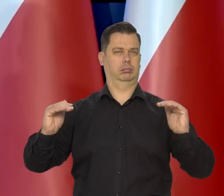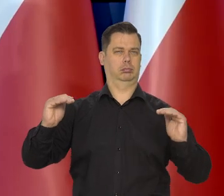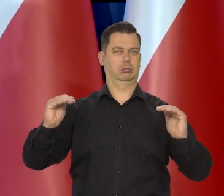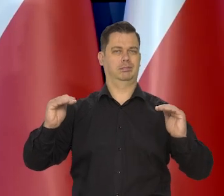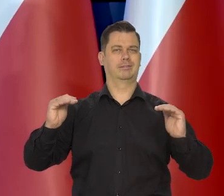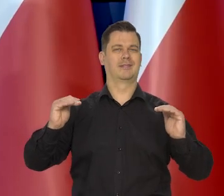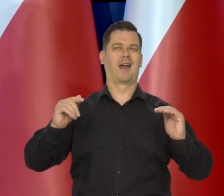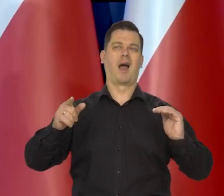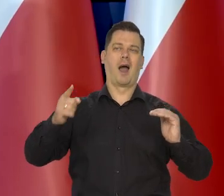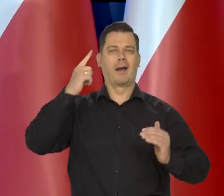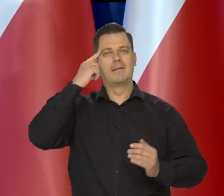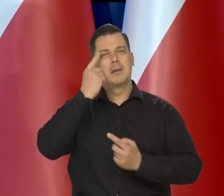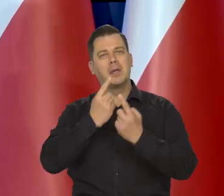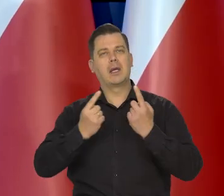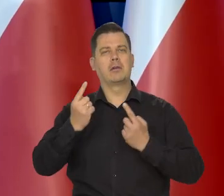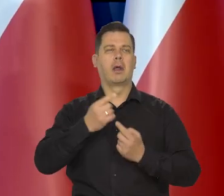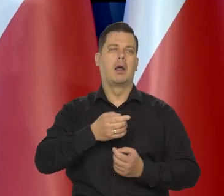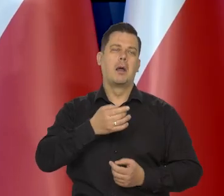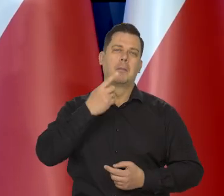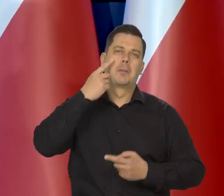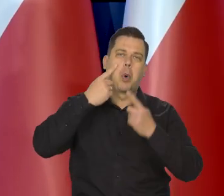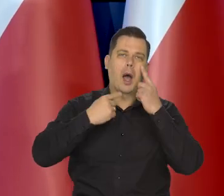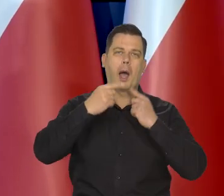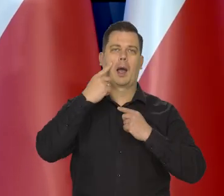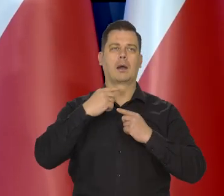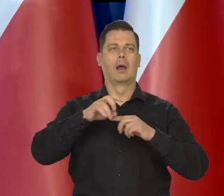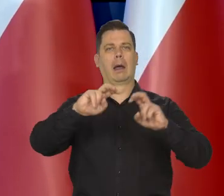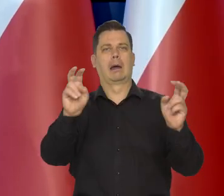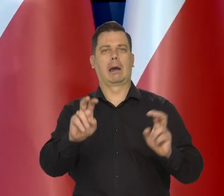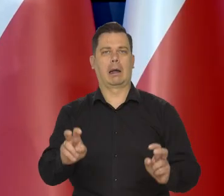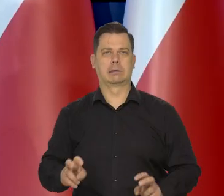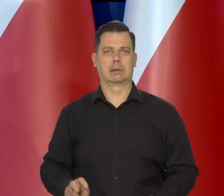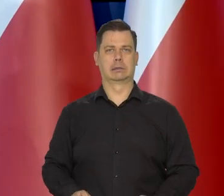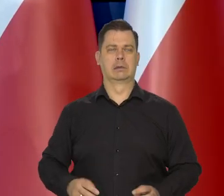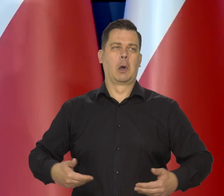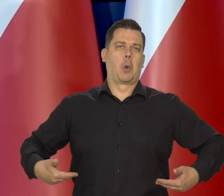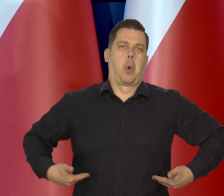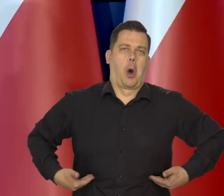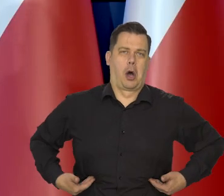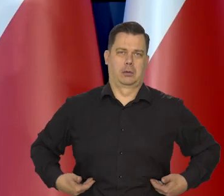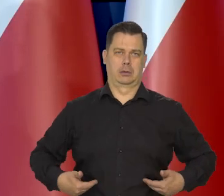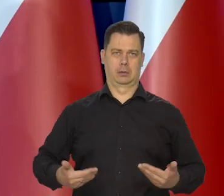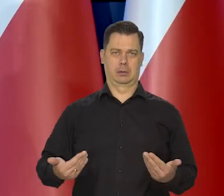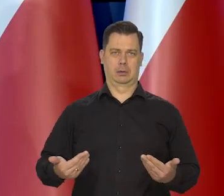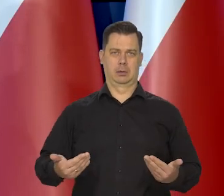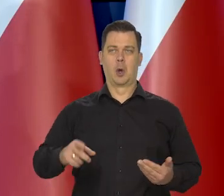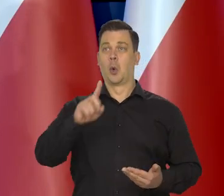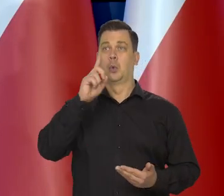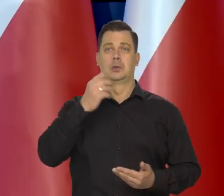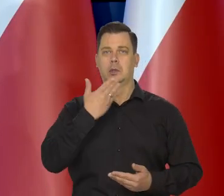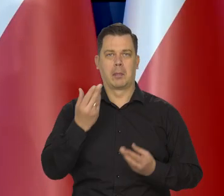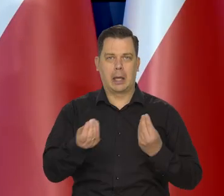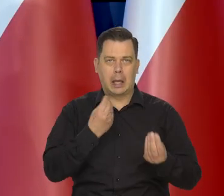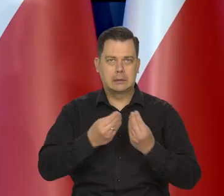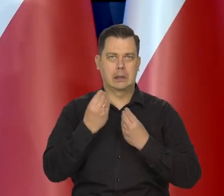także jakieś rozważania, lamenty o tym kryzysie, że będzie głód powszechny, że ludzie nie będą mieli jedzenia,